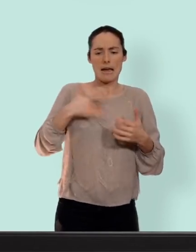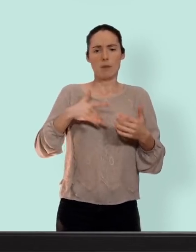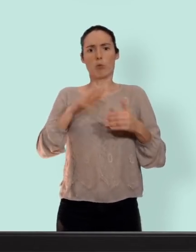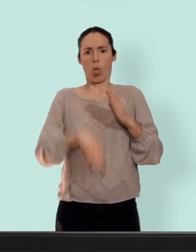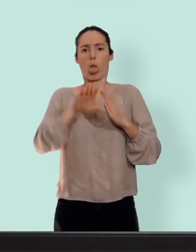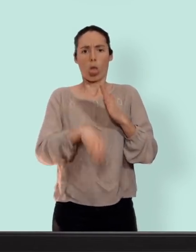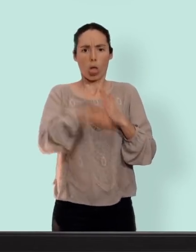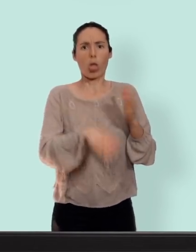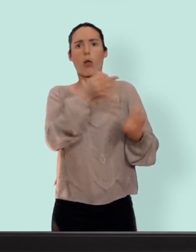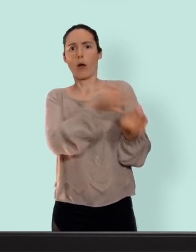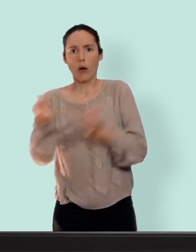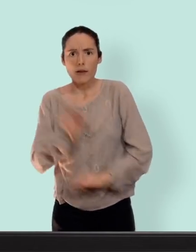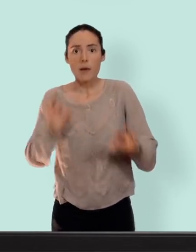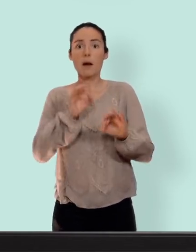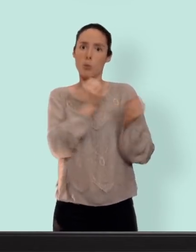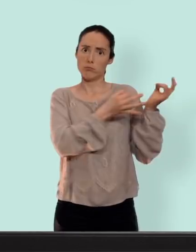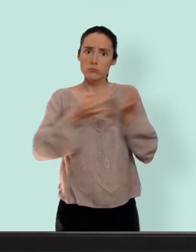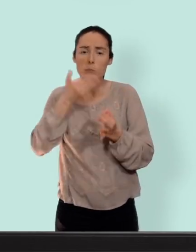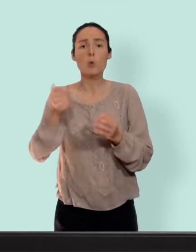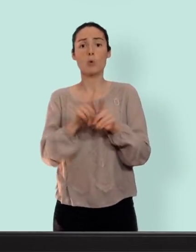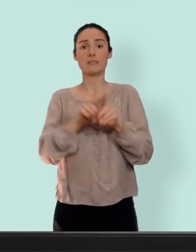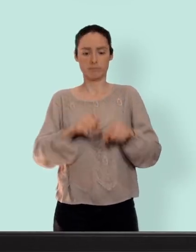quantité de saignements des règles et les douleurs... pour ce qui est des